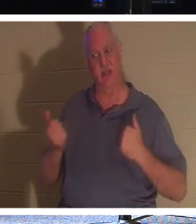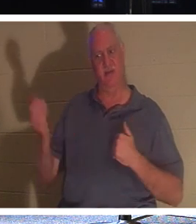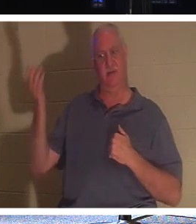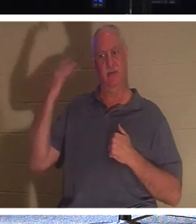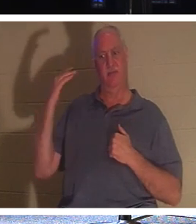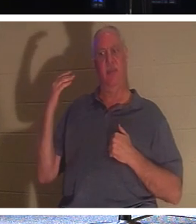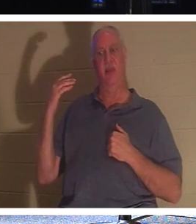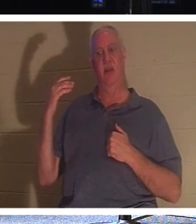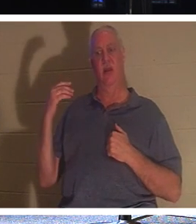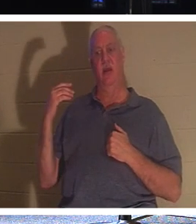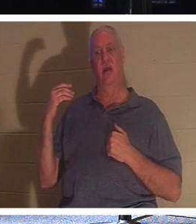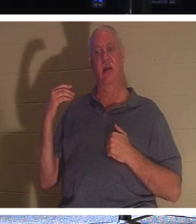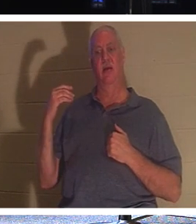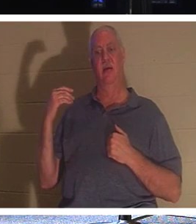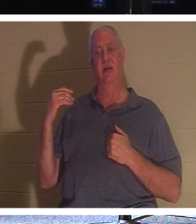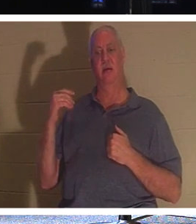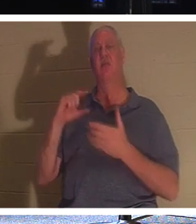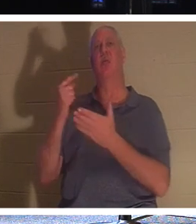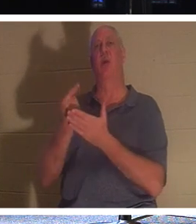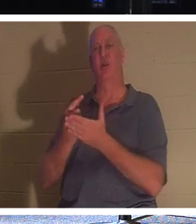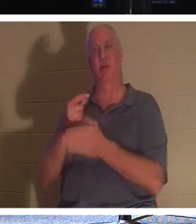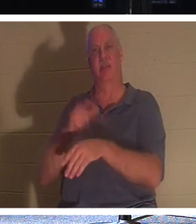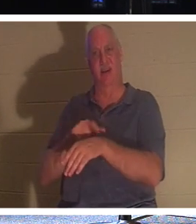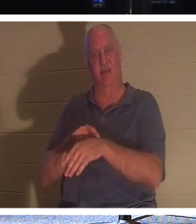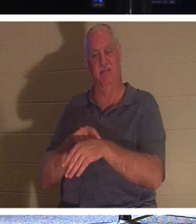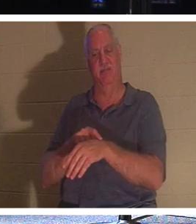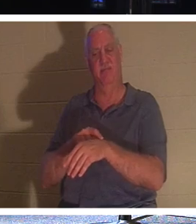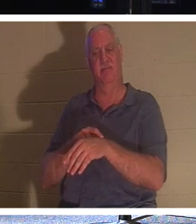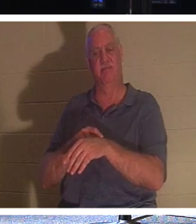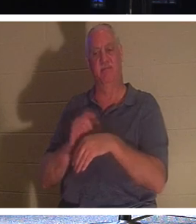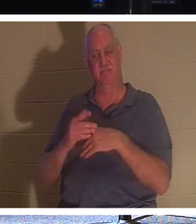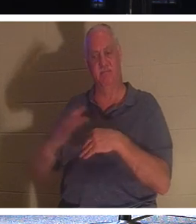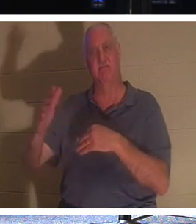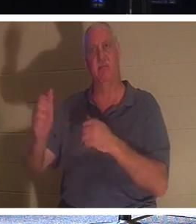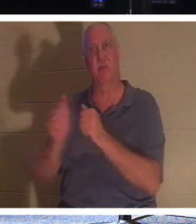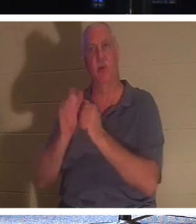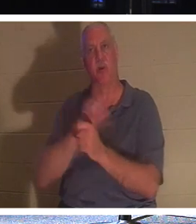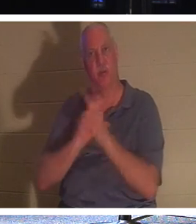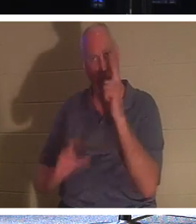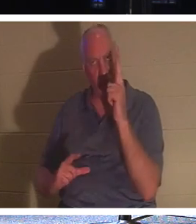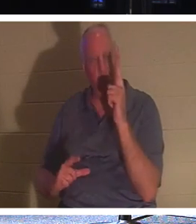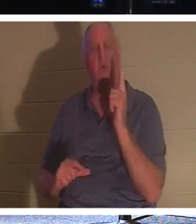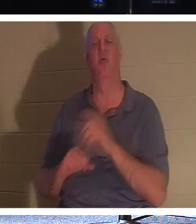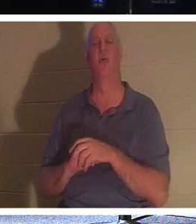今天是毕业典礼！他们得以与主同在。他们可以和亲人一起回家。他们